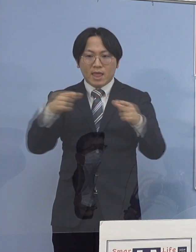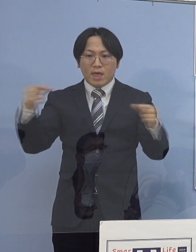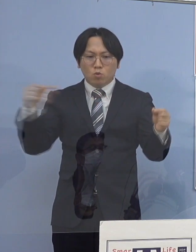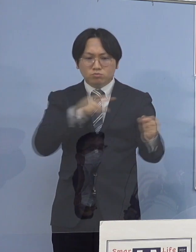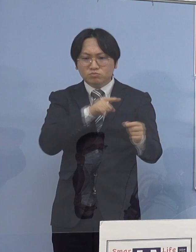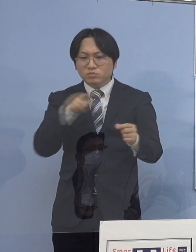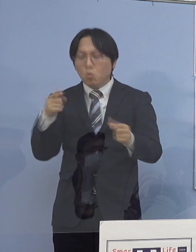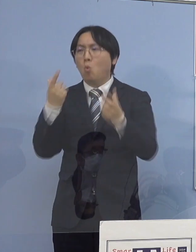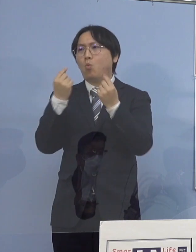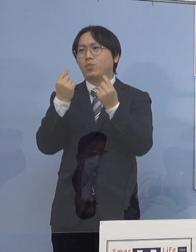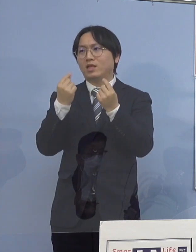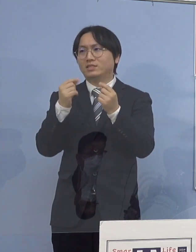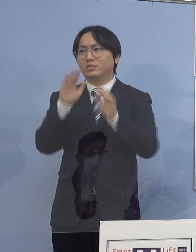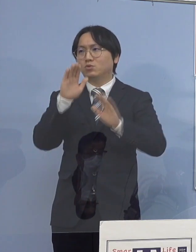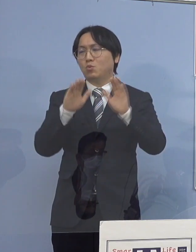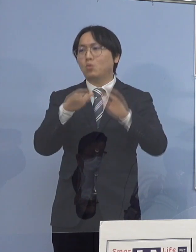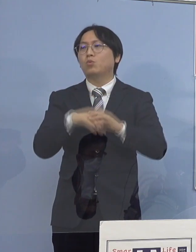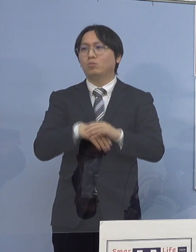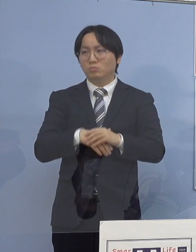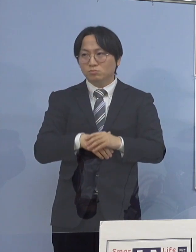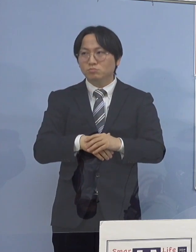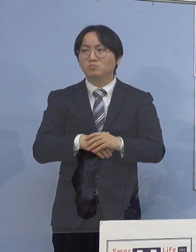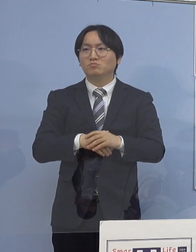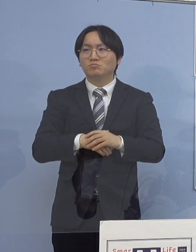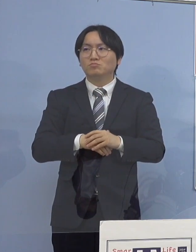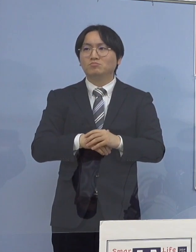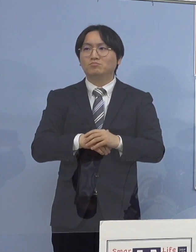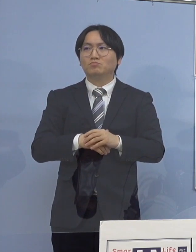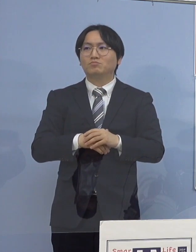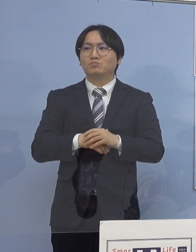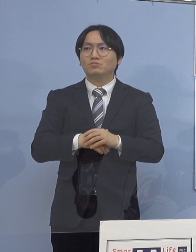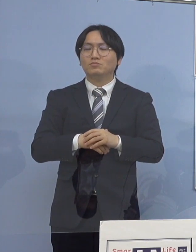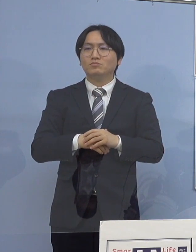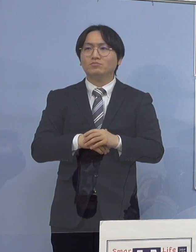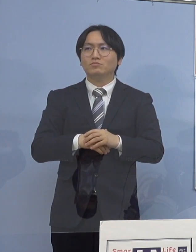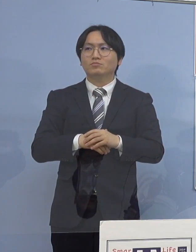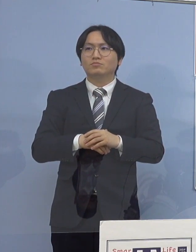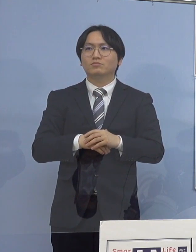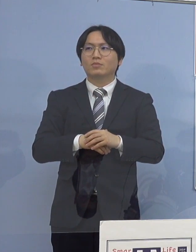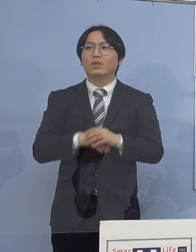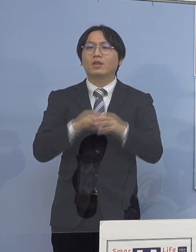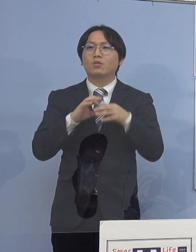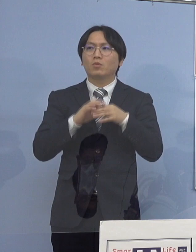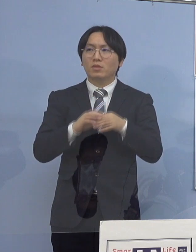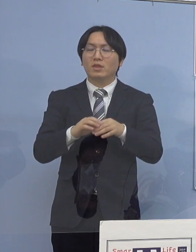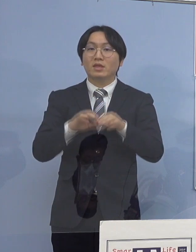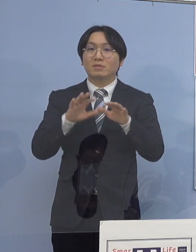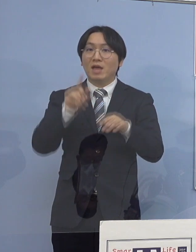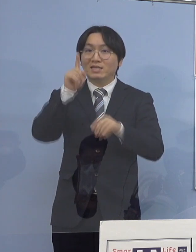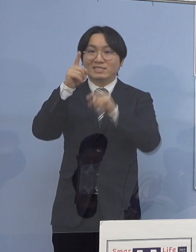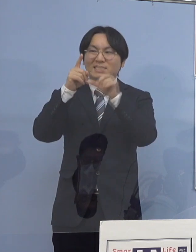ということで象徴的なのは この一月で最多となる、この1月ですね